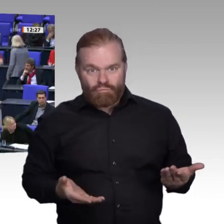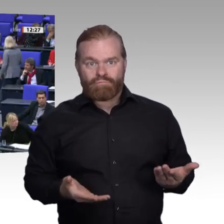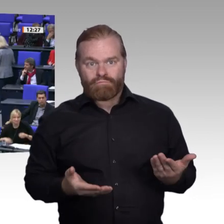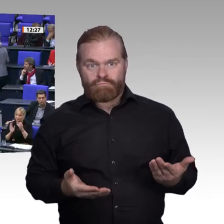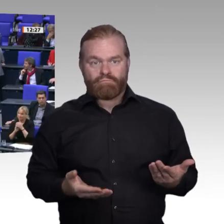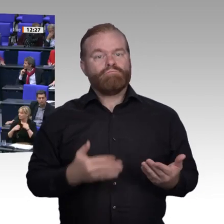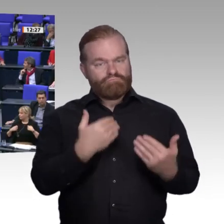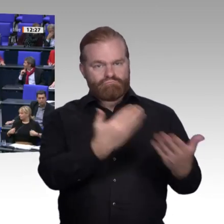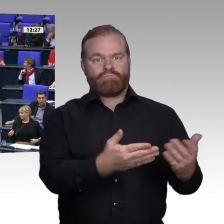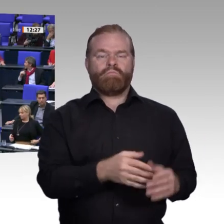Die Linke sagt: